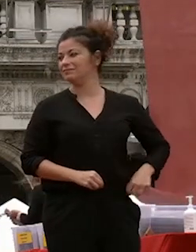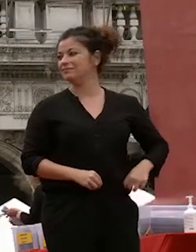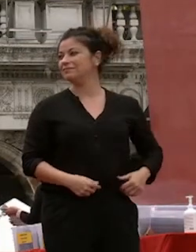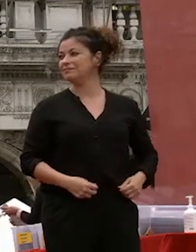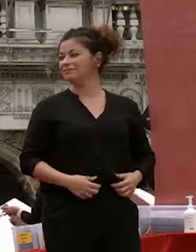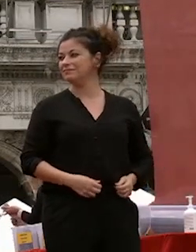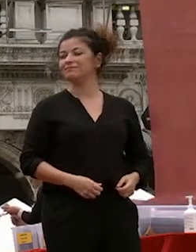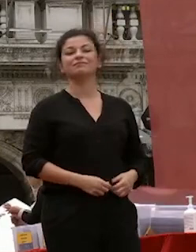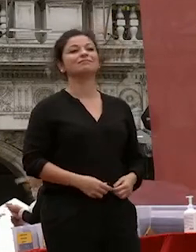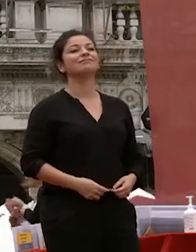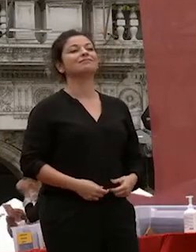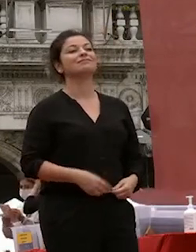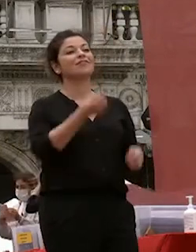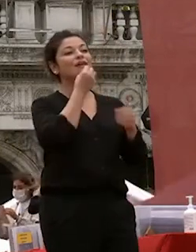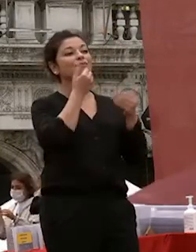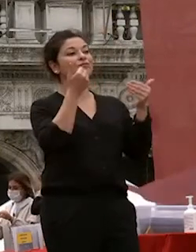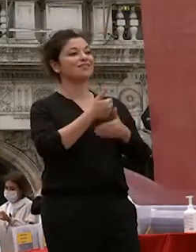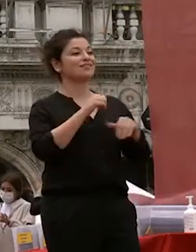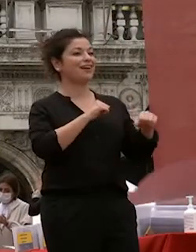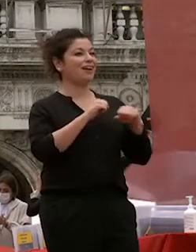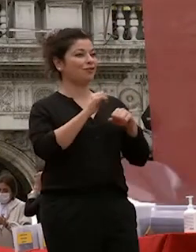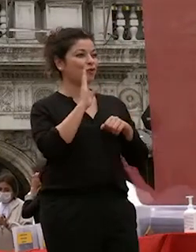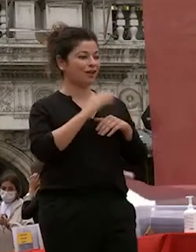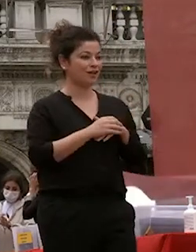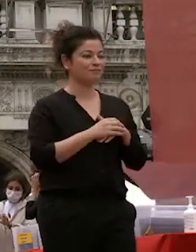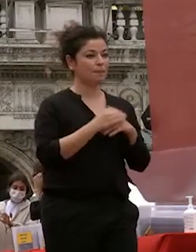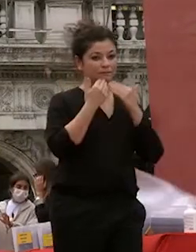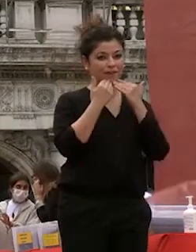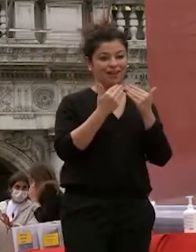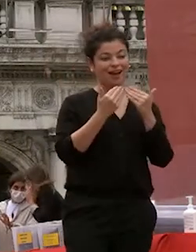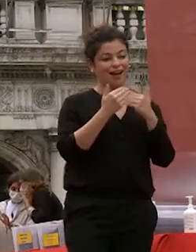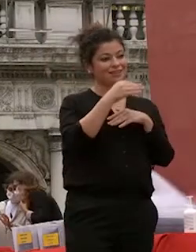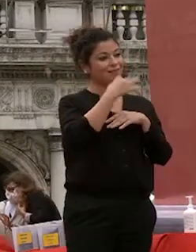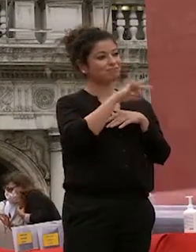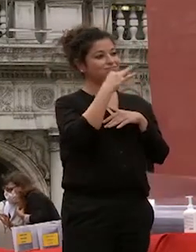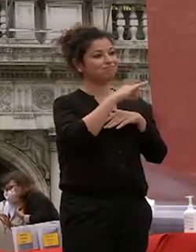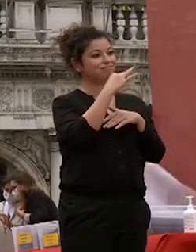buonasera rettore e grazie per queste belle parole che mi fanno emozionare